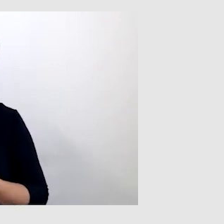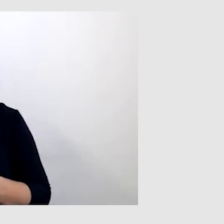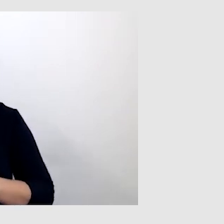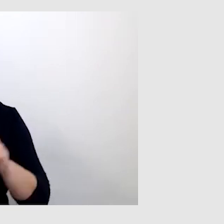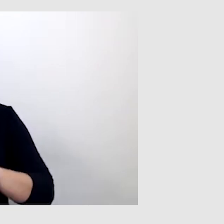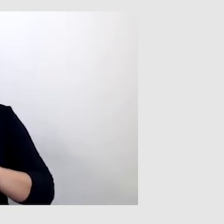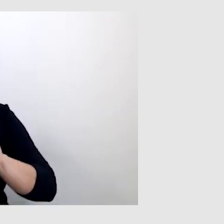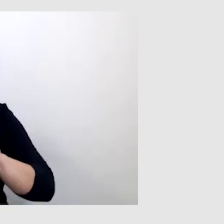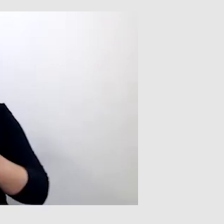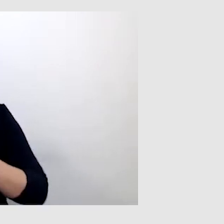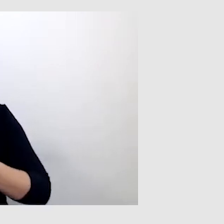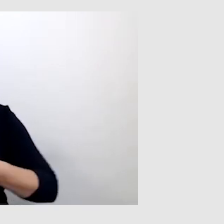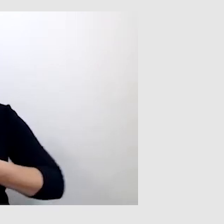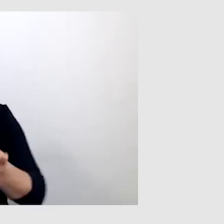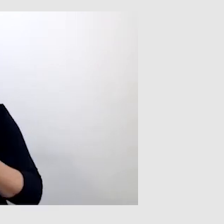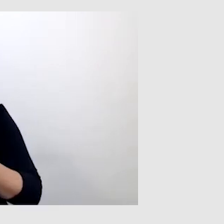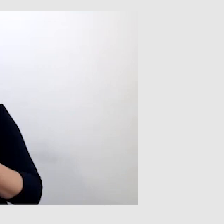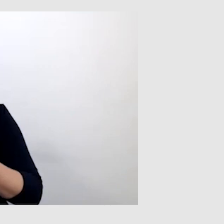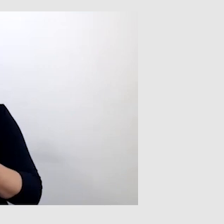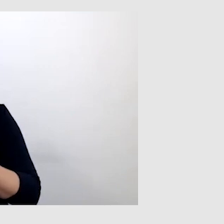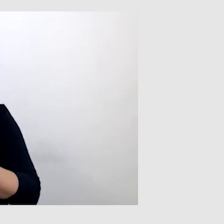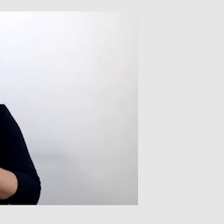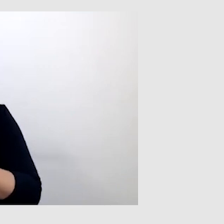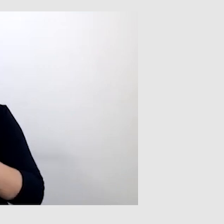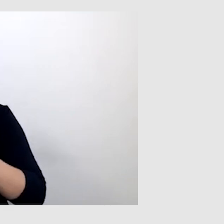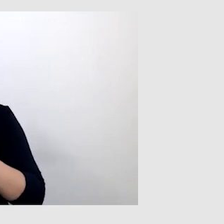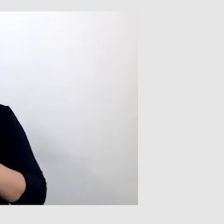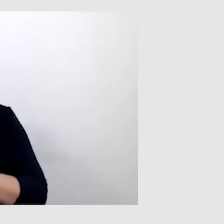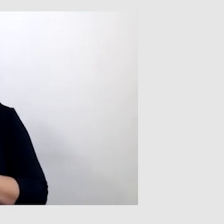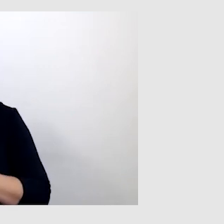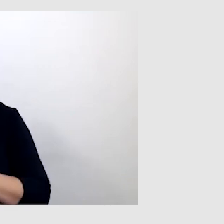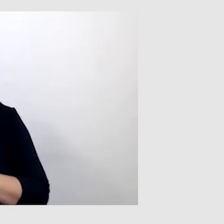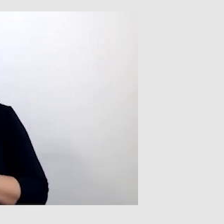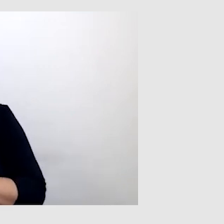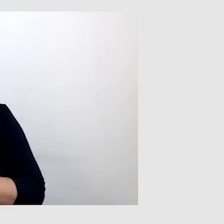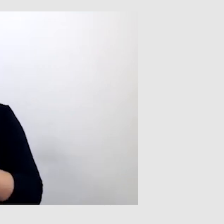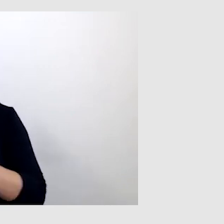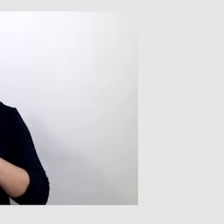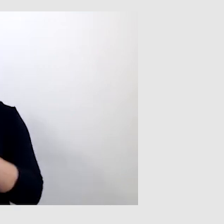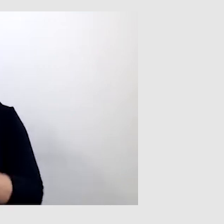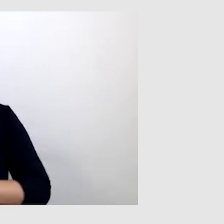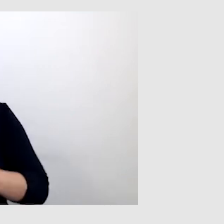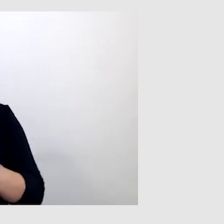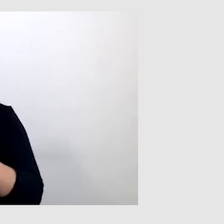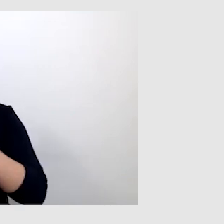transmitowanych przez Teams, ZOOM czy przez inną aplikację,